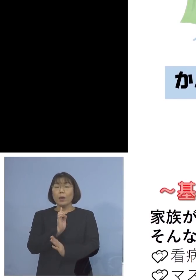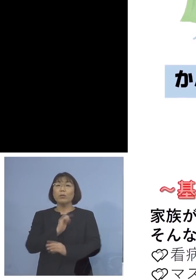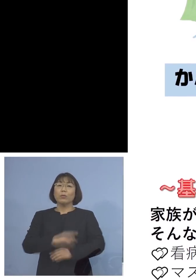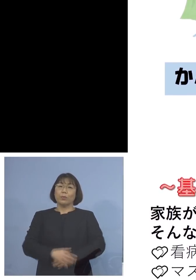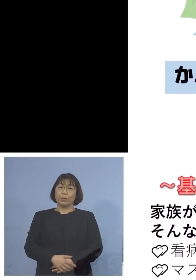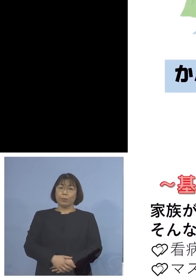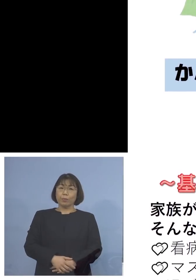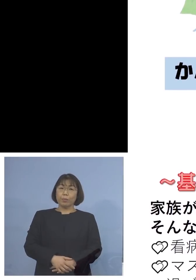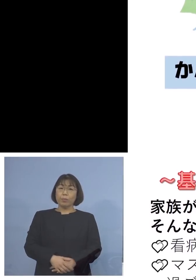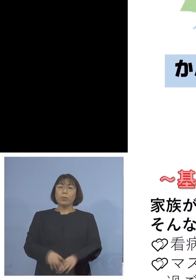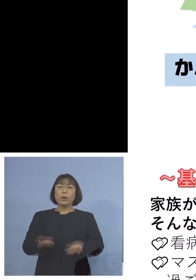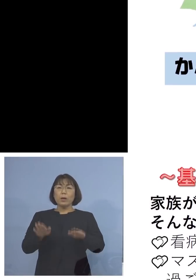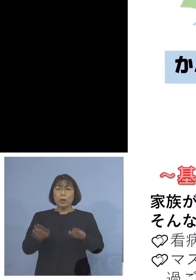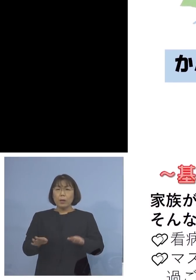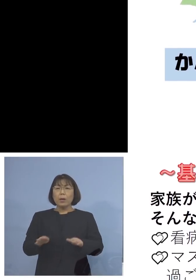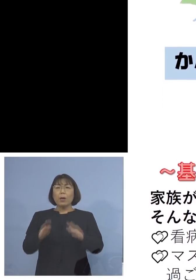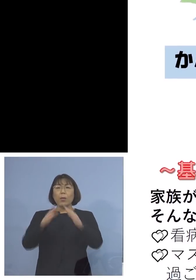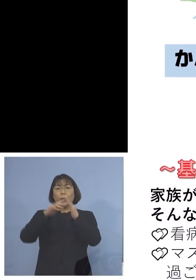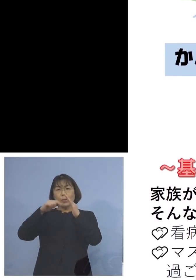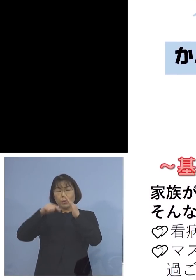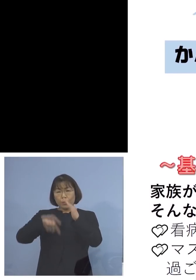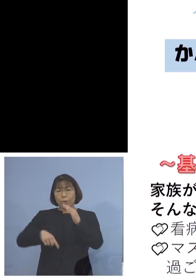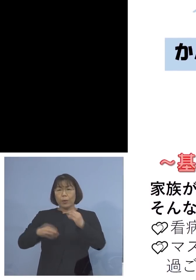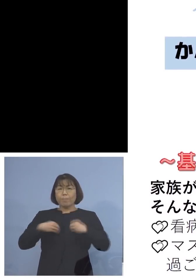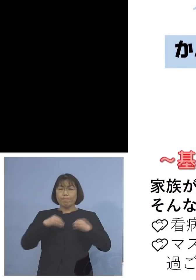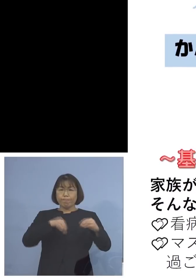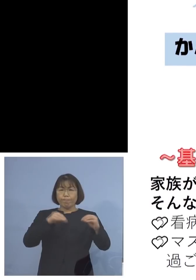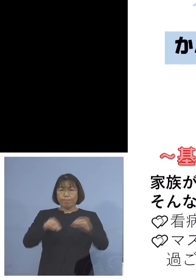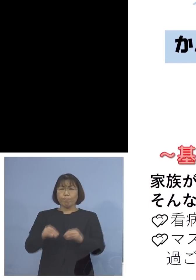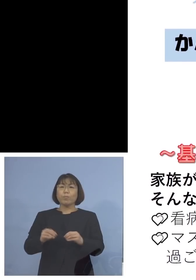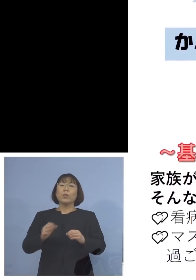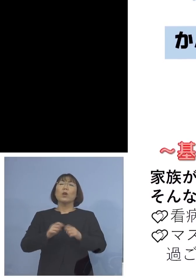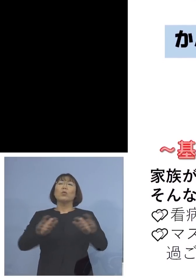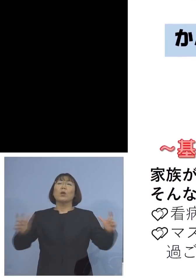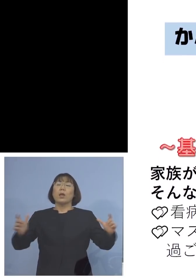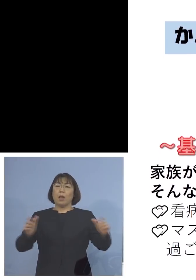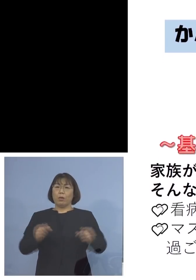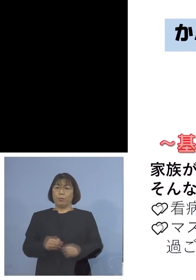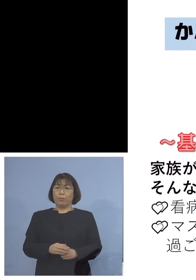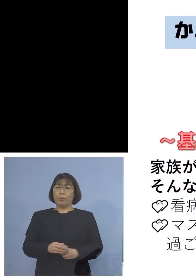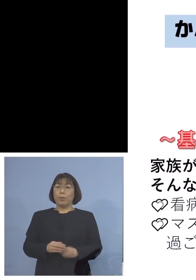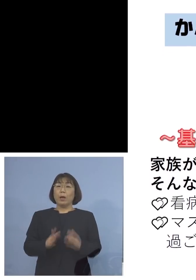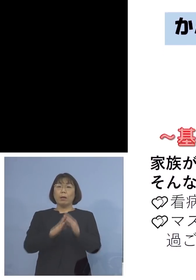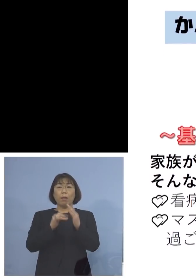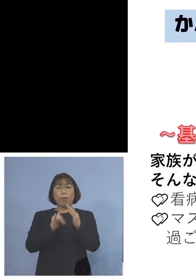今、非常に家庭内感染が 増えている 家族が新型コロナウイルスに 感染したかもしれない